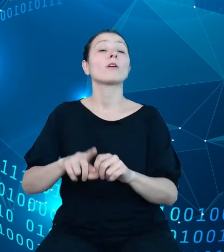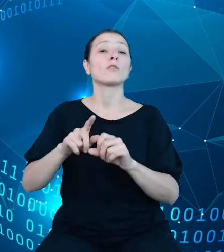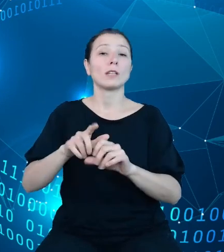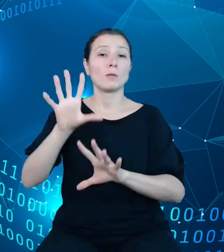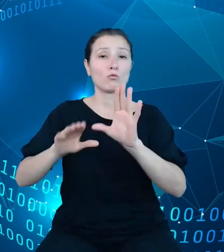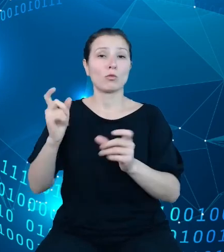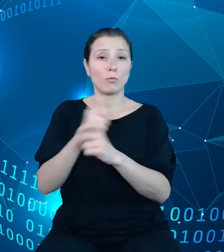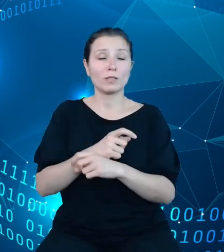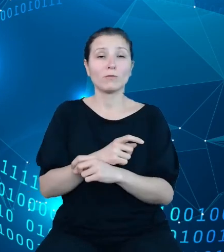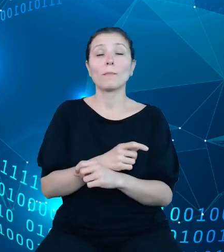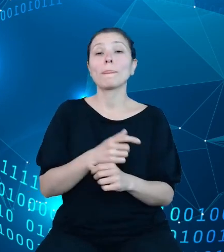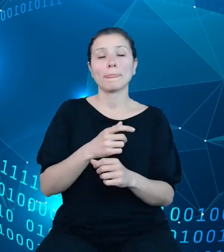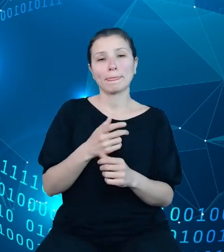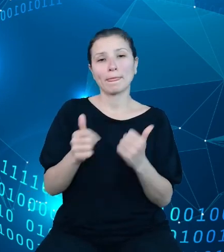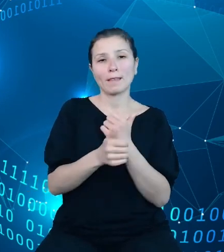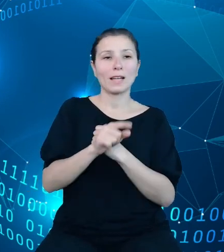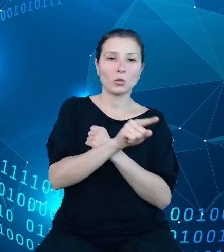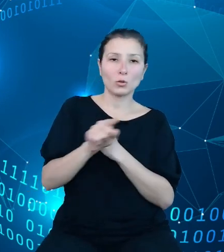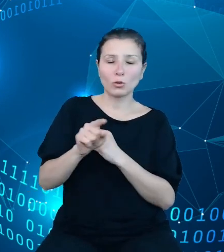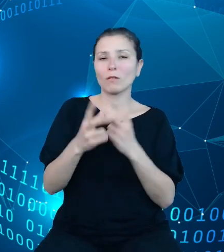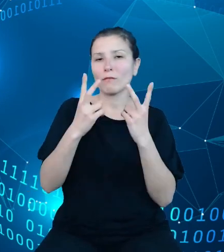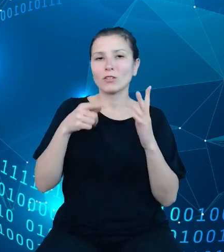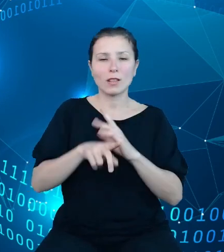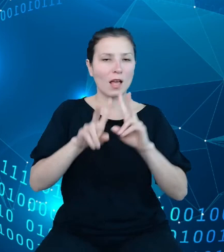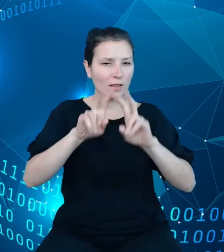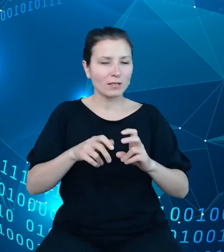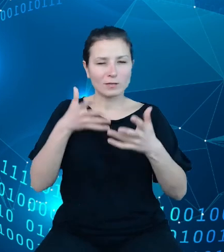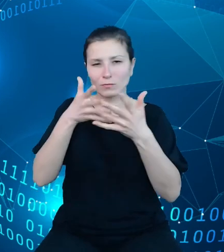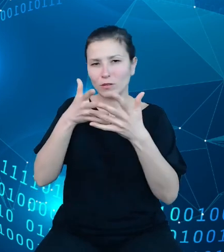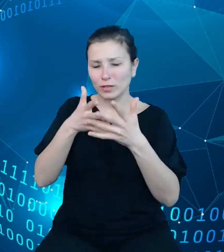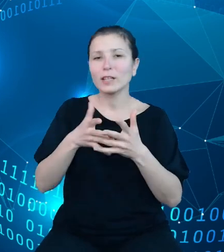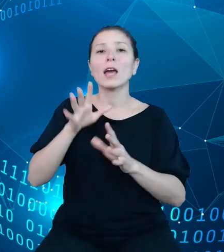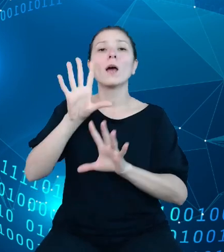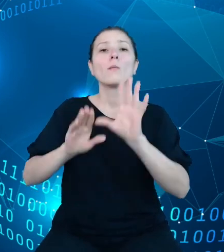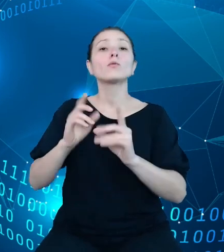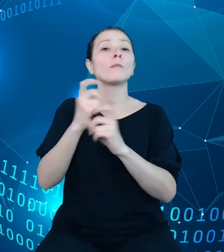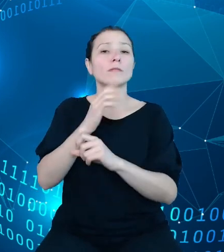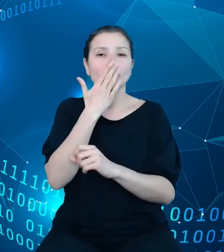kluczowe dla analizy i prognozowania budżetu państwa oraz regularnie udostępniane